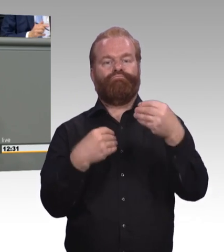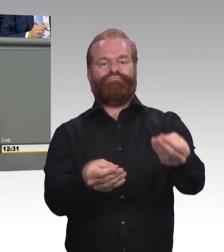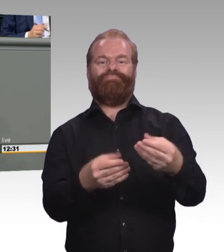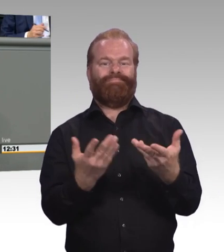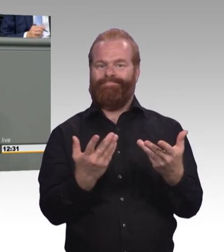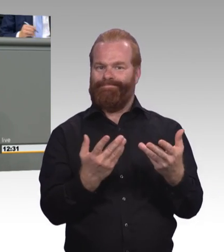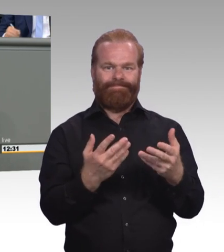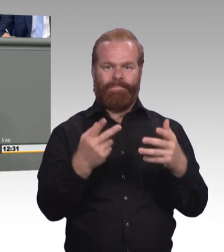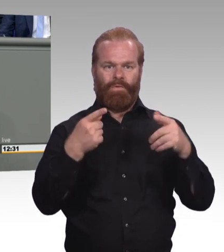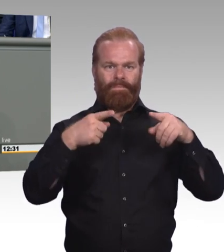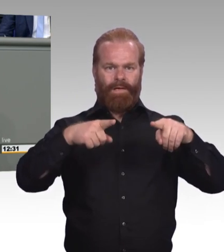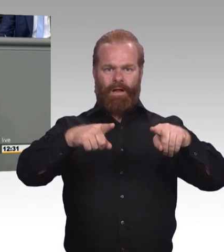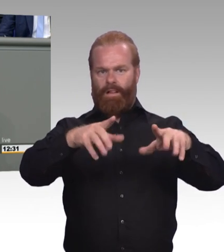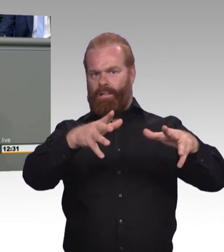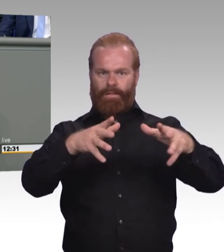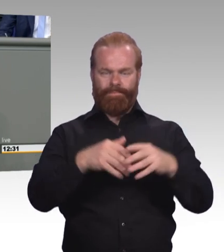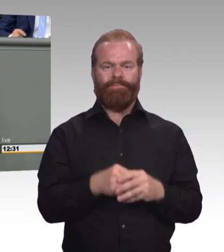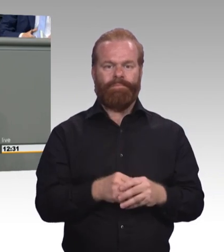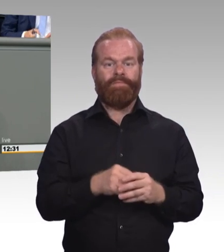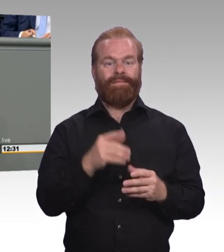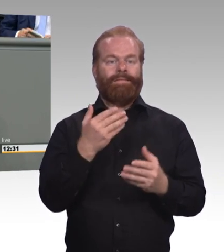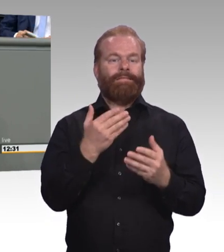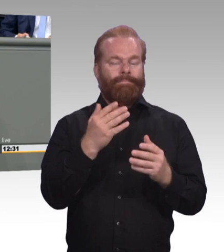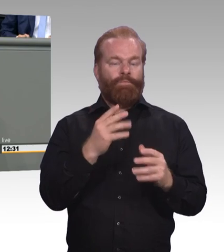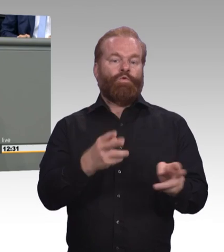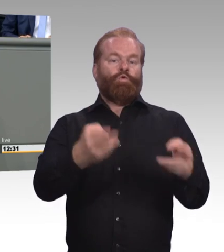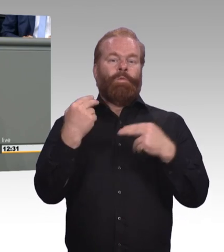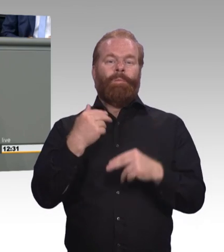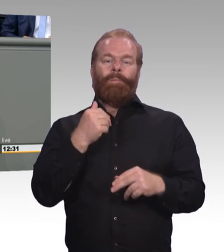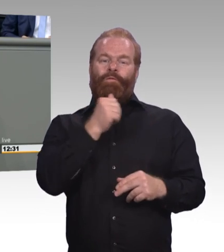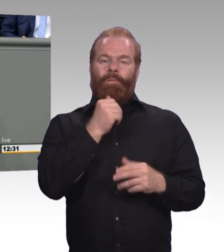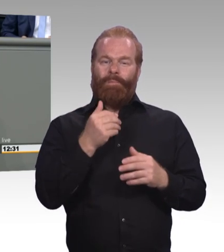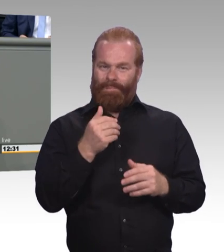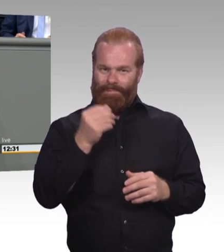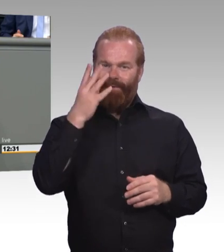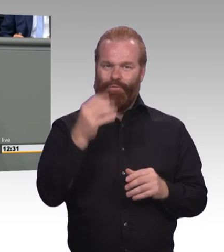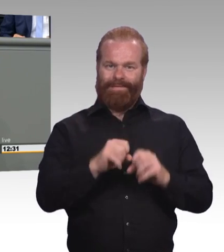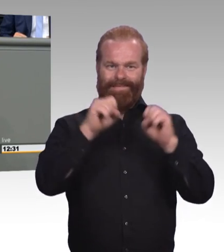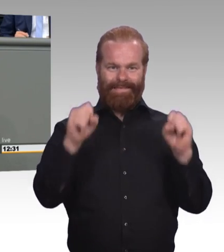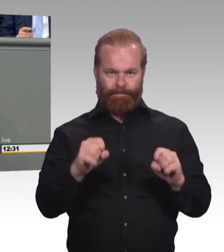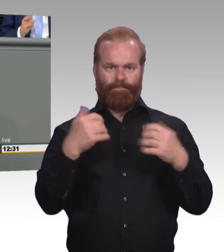der hybriden Ausbildungswege der akademisch beruflich Ausbildungsweg genauso annehmen. Das ist eine starke Bitte.